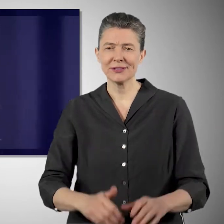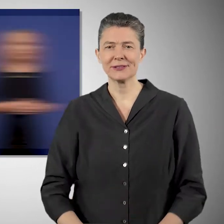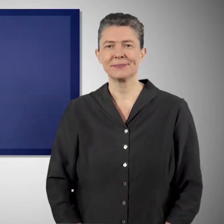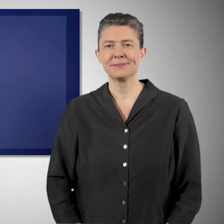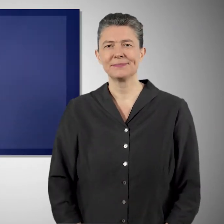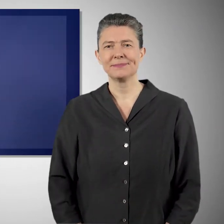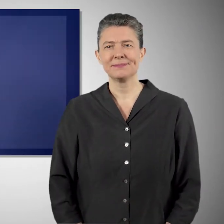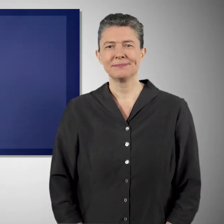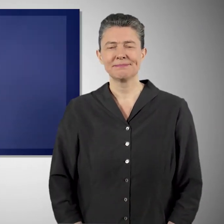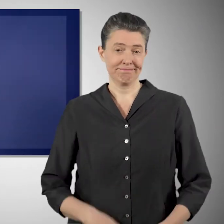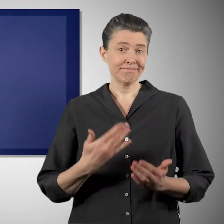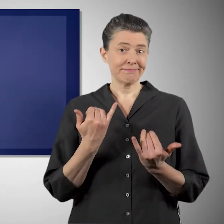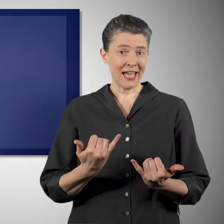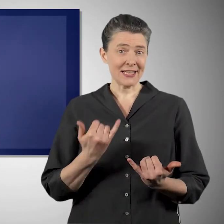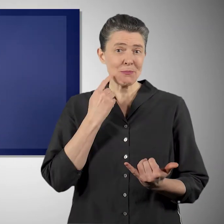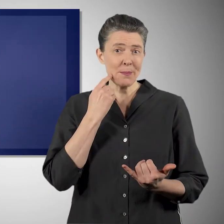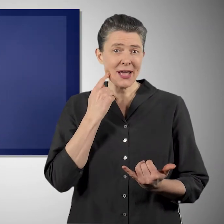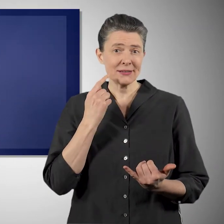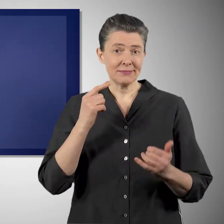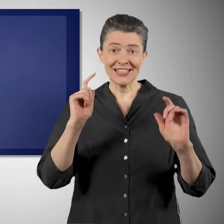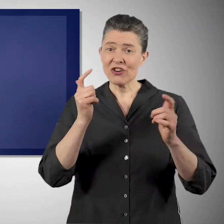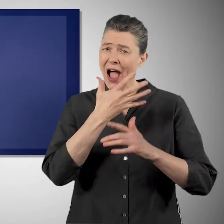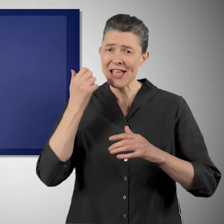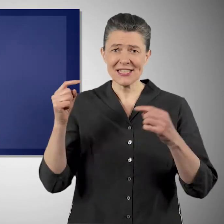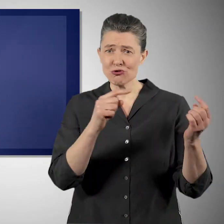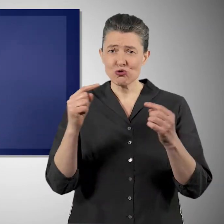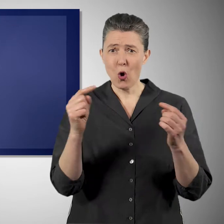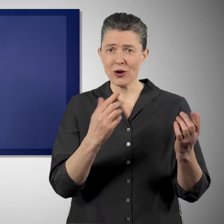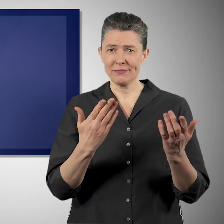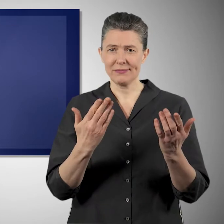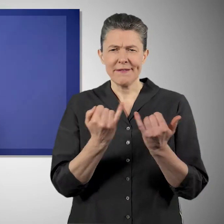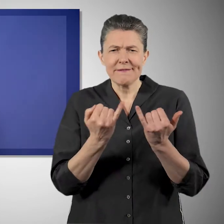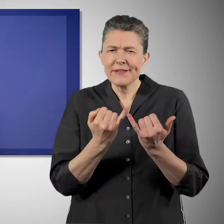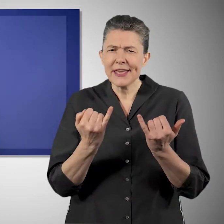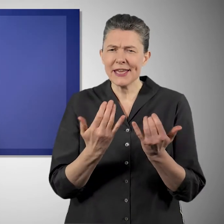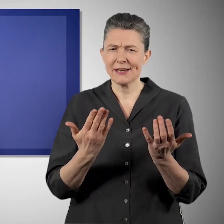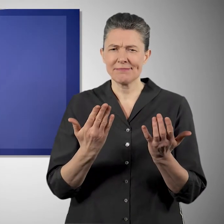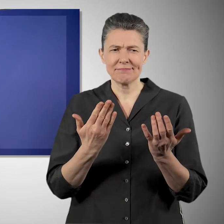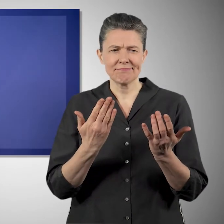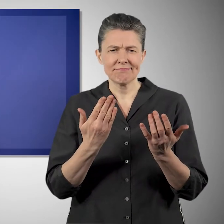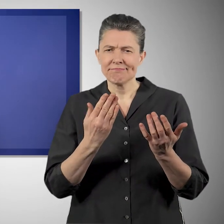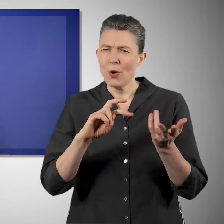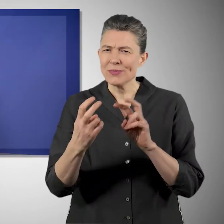Und das ist ein Diskussionsprozess, in dem sich unsere Gesellschaft gegenwärtig befindet, wie wir das machen.